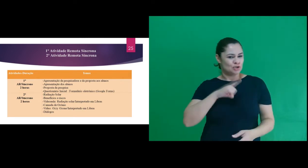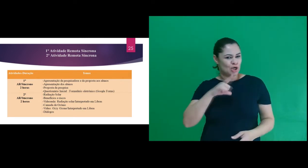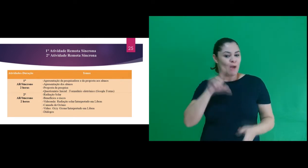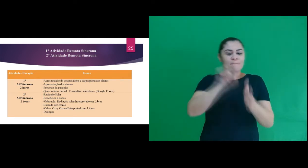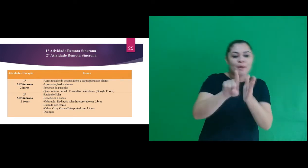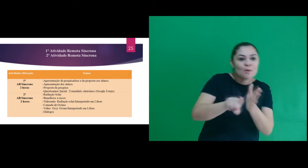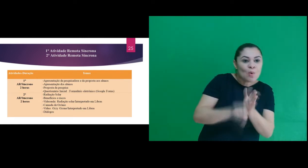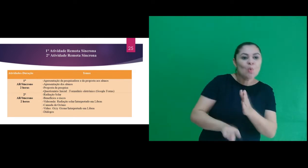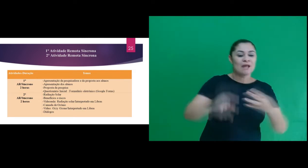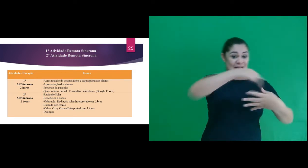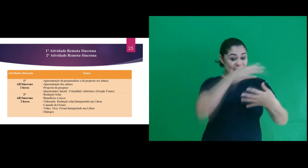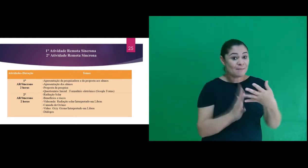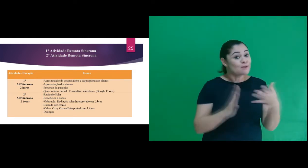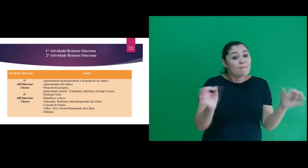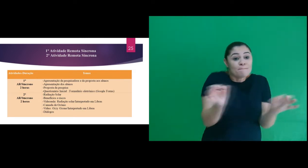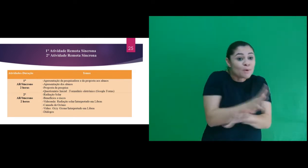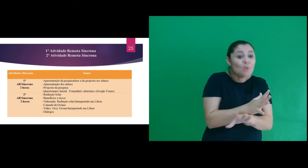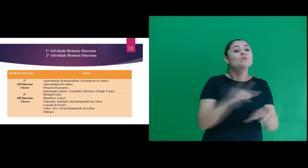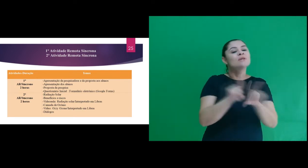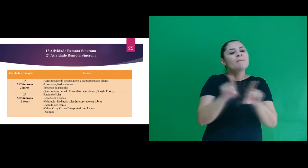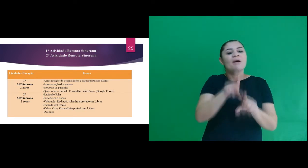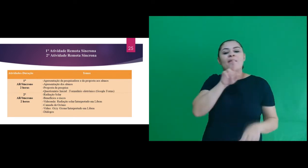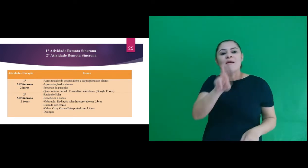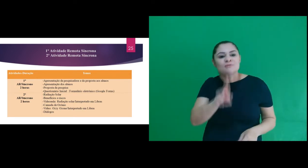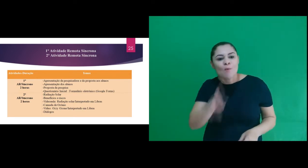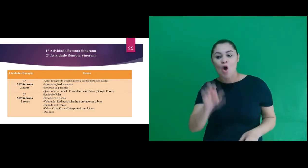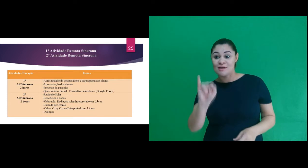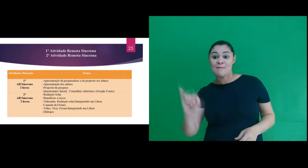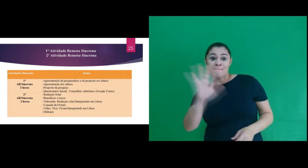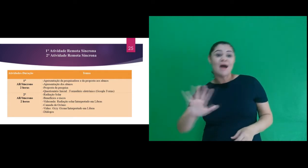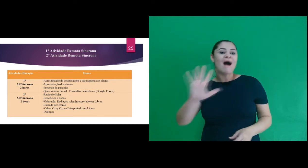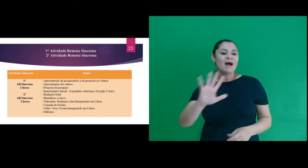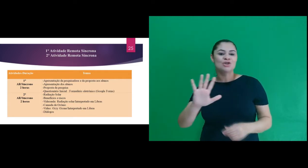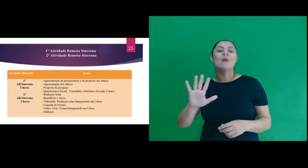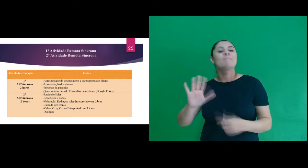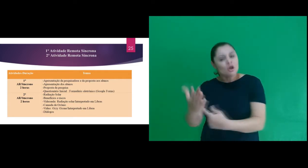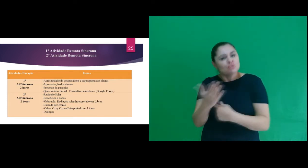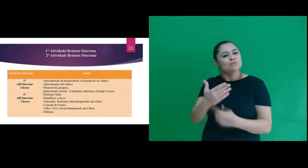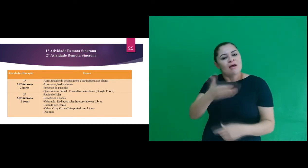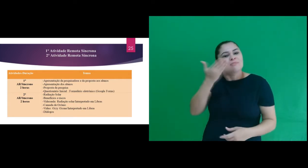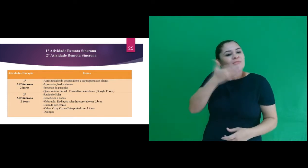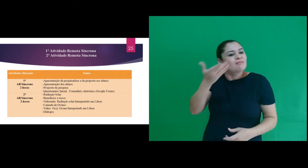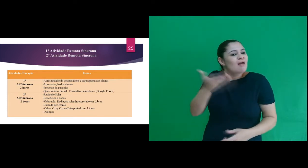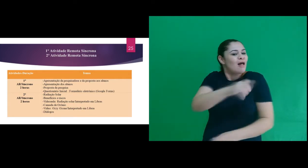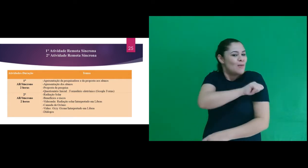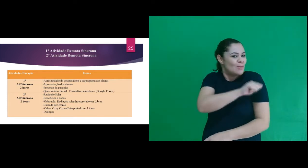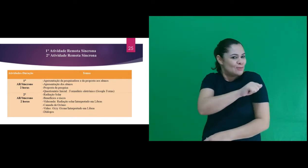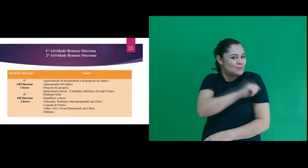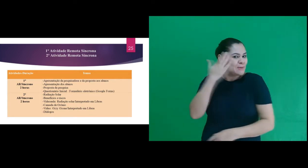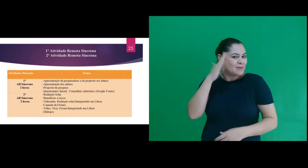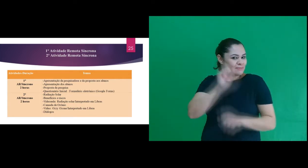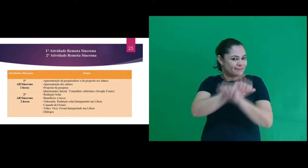inicial que foi acessível com perguntas em Libras e respostas com imagens para facilitar